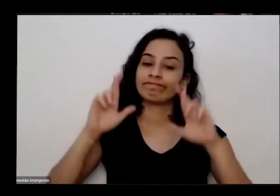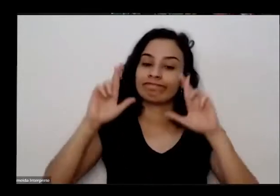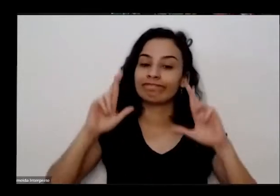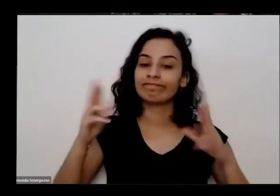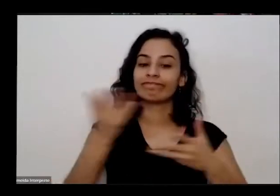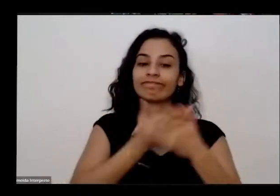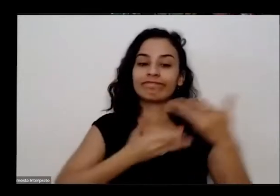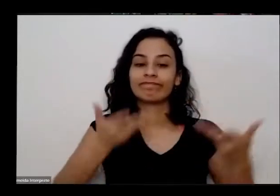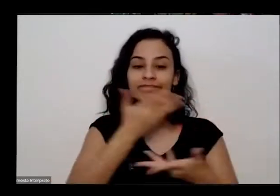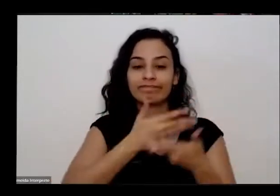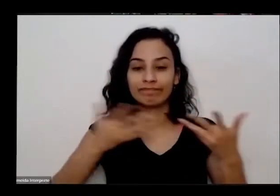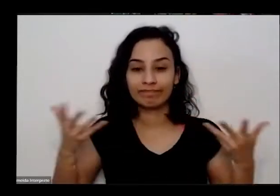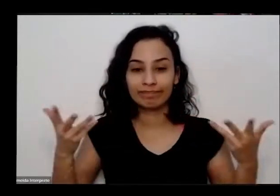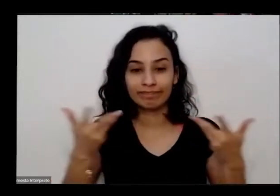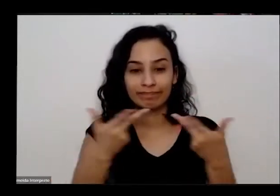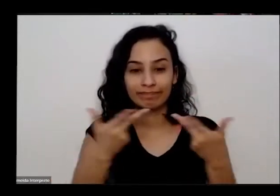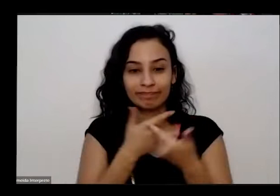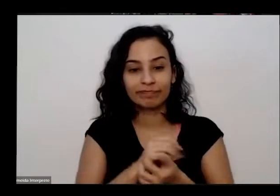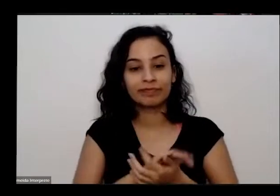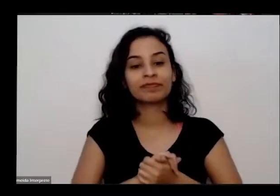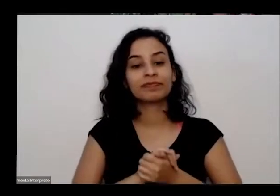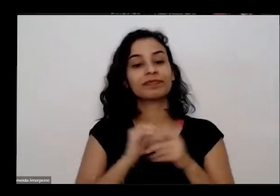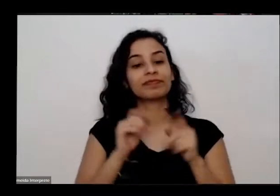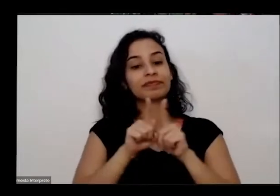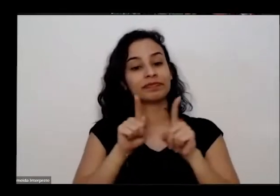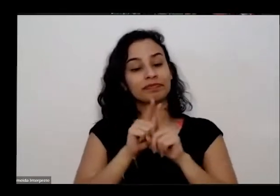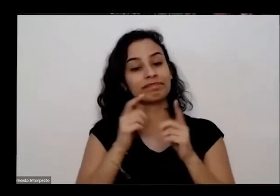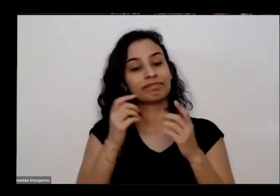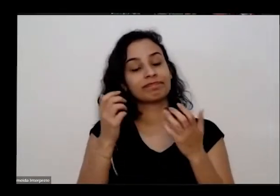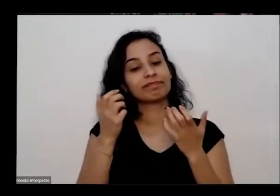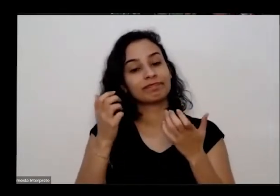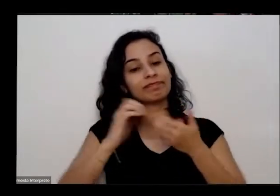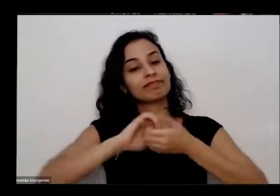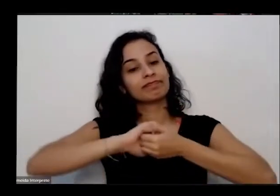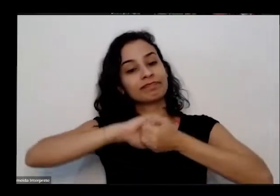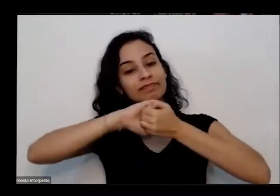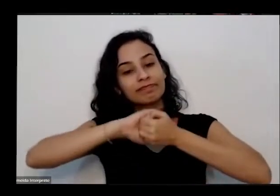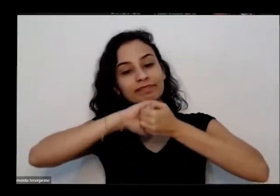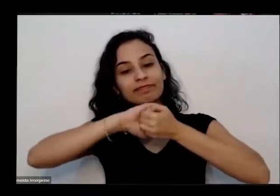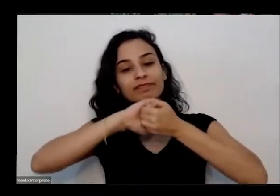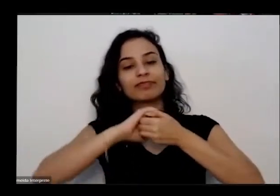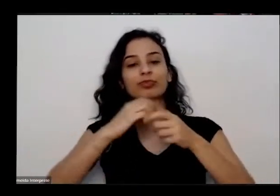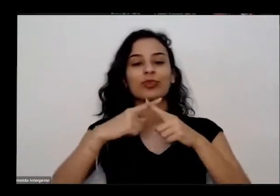manhã também quero das autuações aqui porque nós temos pessoas de diferentes estados aqui